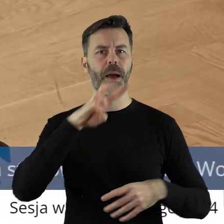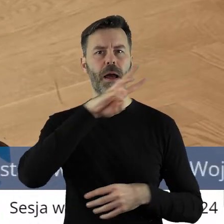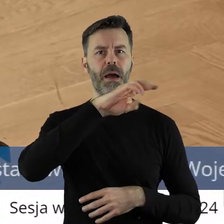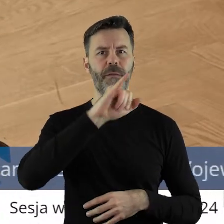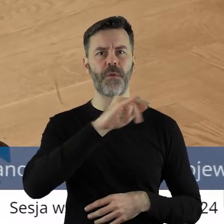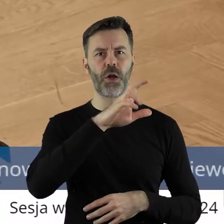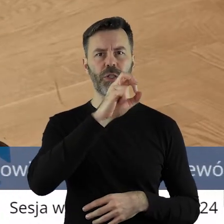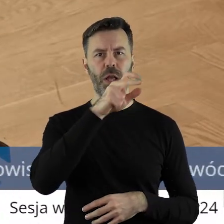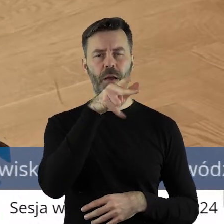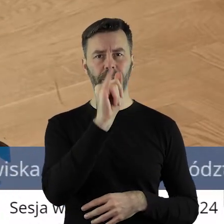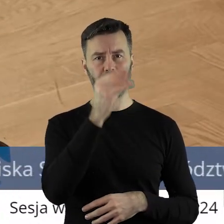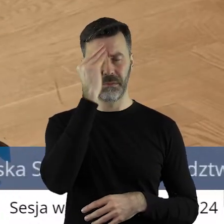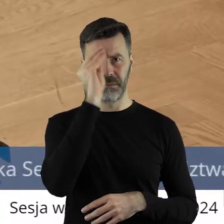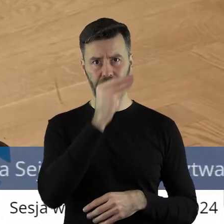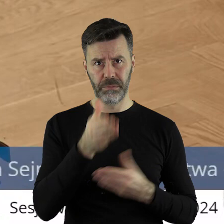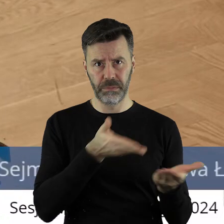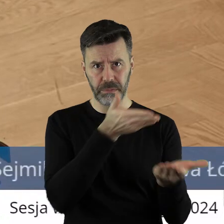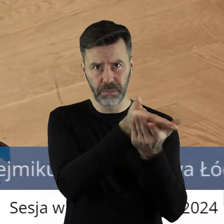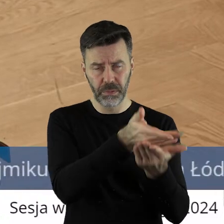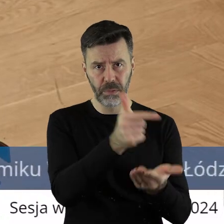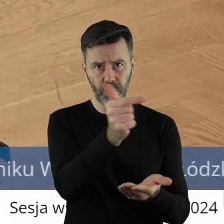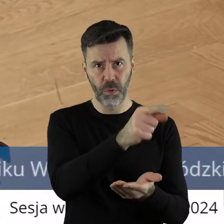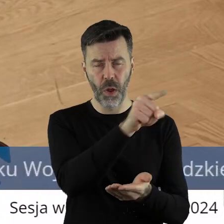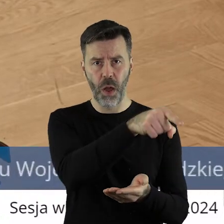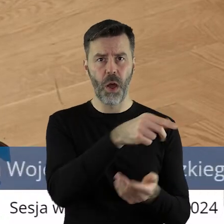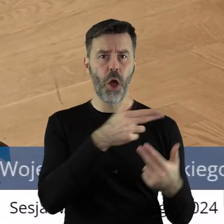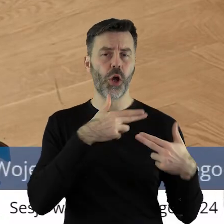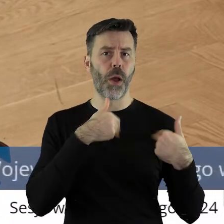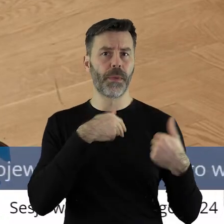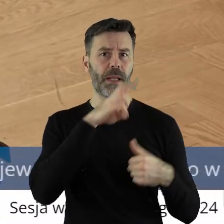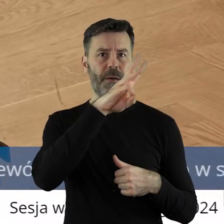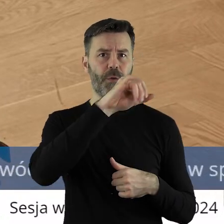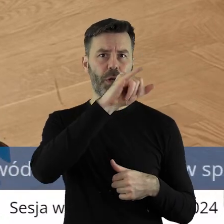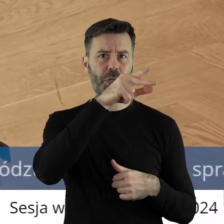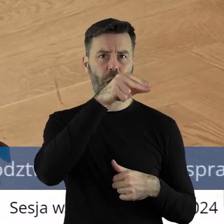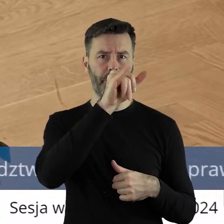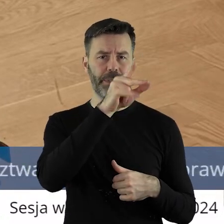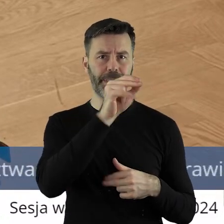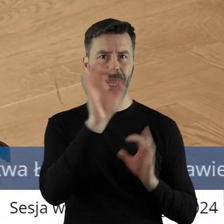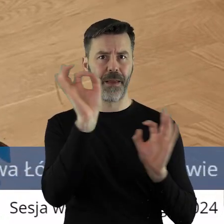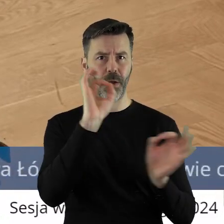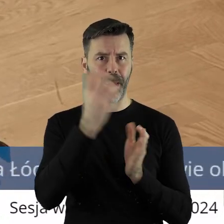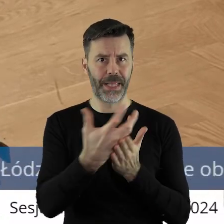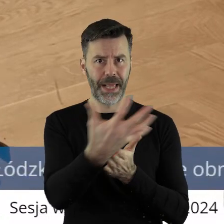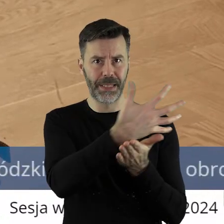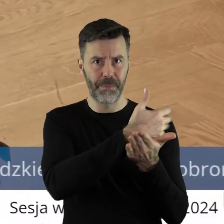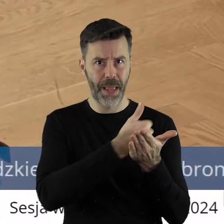pana Wojciechowskiego? Chyba tam jest taka zależność, że to pan komisarz Wojciechowski, zbierając takie sygnały,